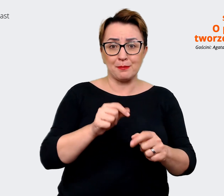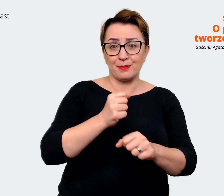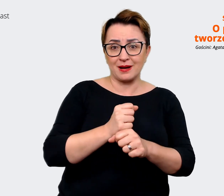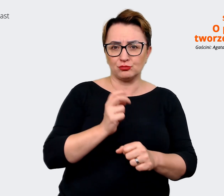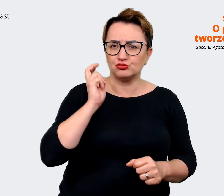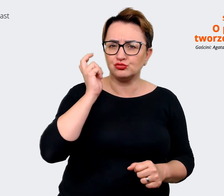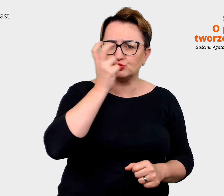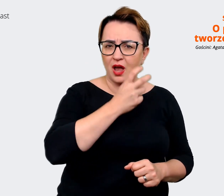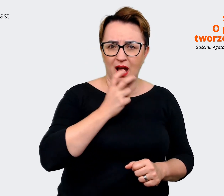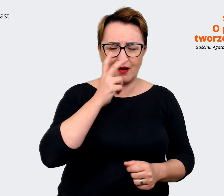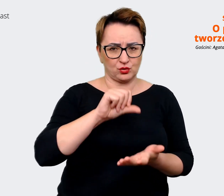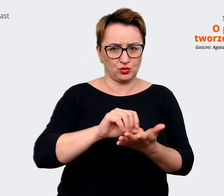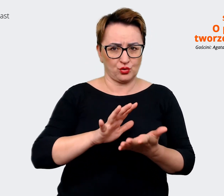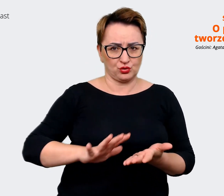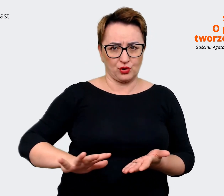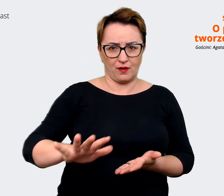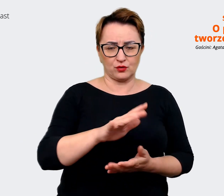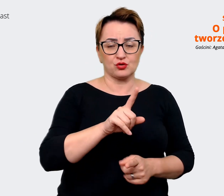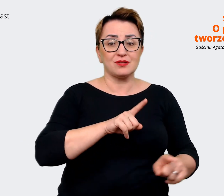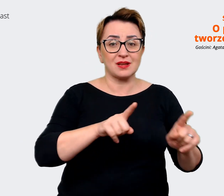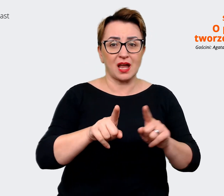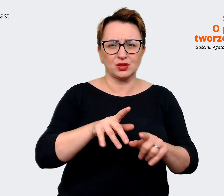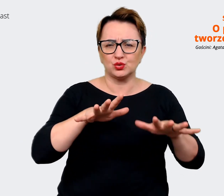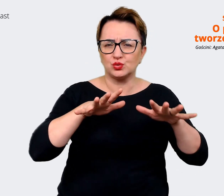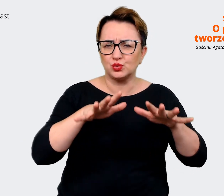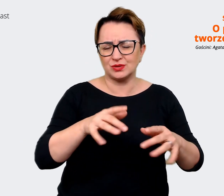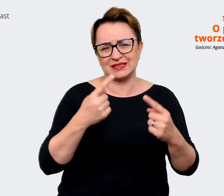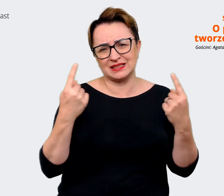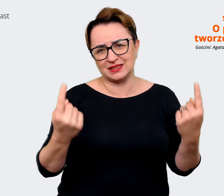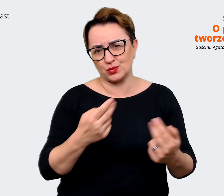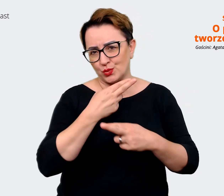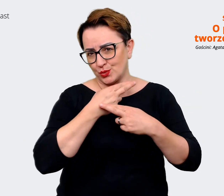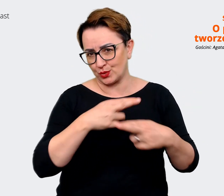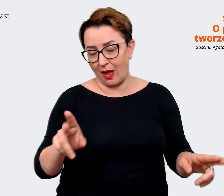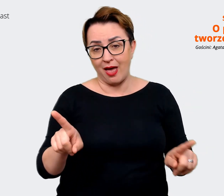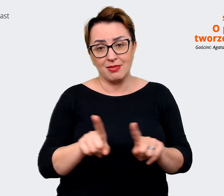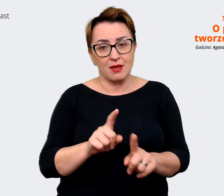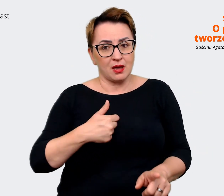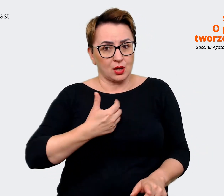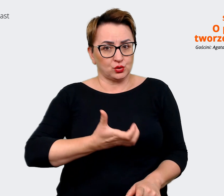dzieje się bardzo dużo i rzeczywiście też czuję, że możemy na to wpływać. Sam ten projekt jest dla